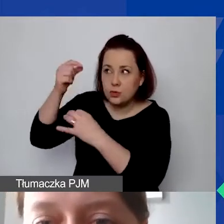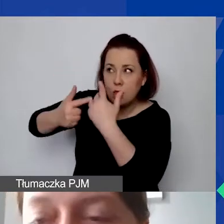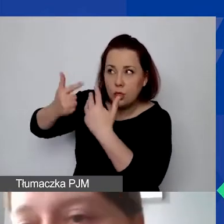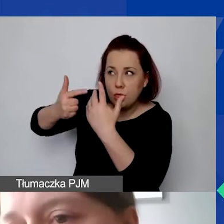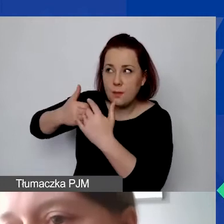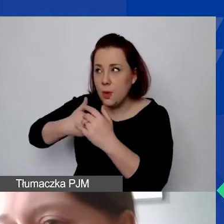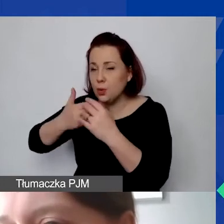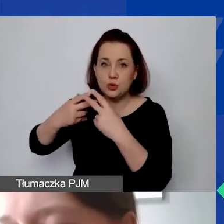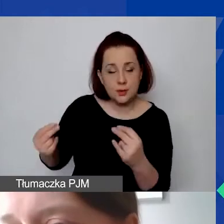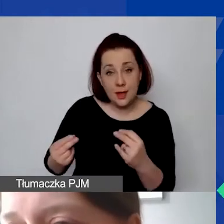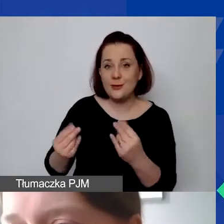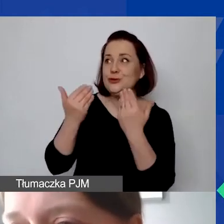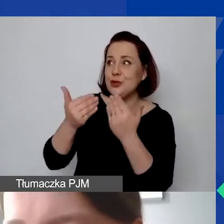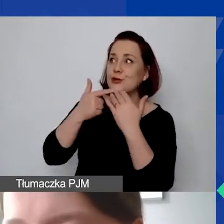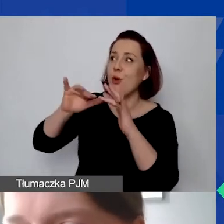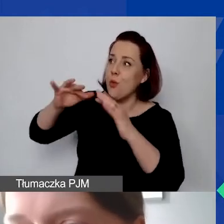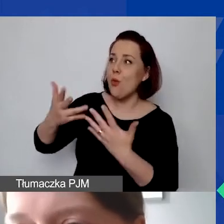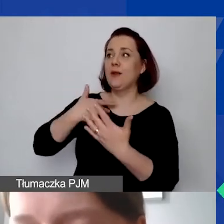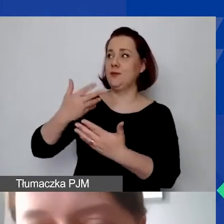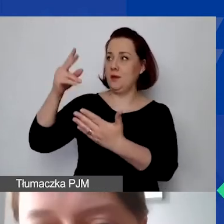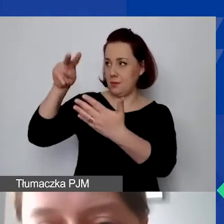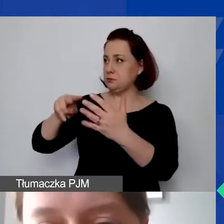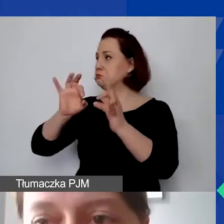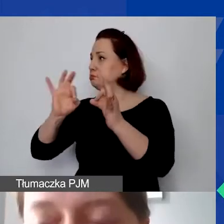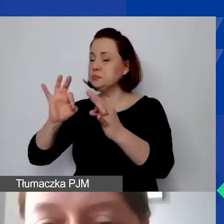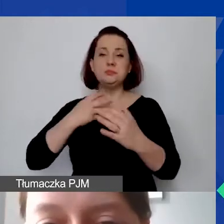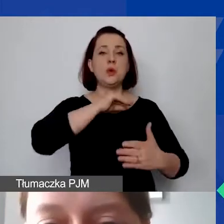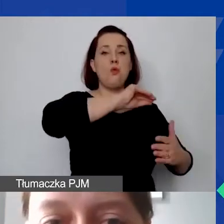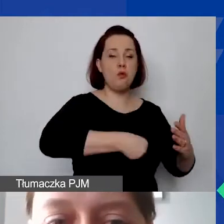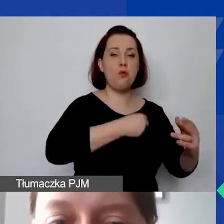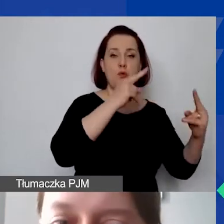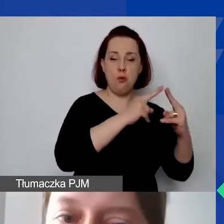Ułatwi nam to potem podpisanie umowy i szybszą wypłatę grantu.